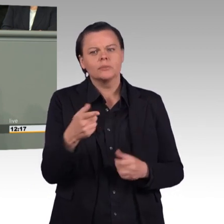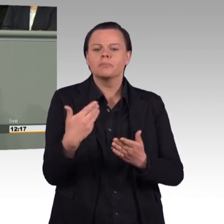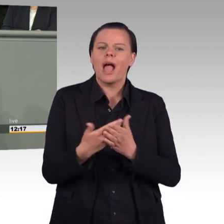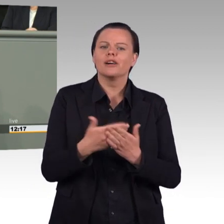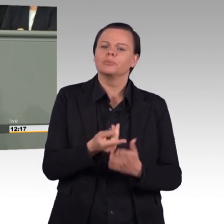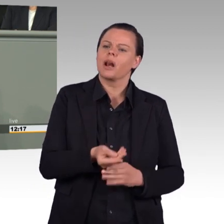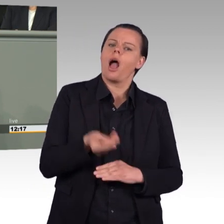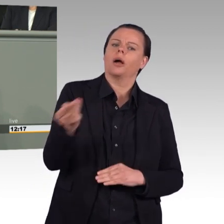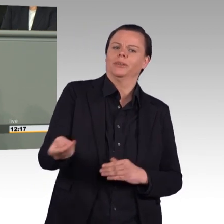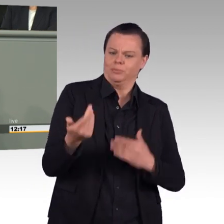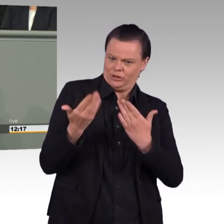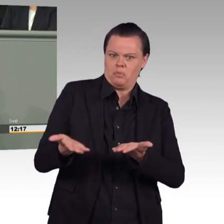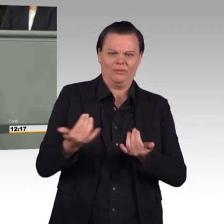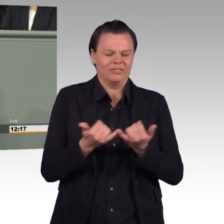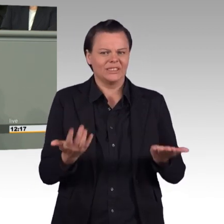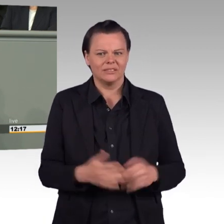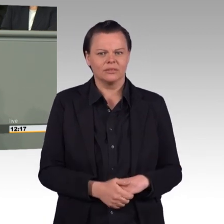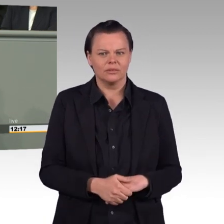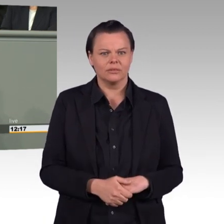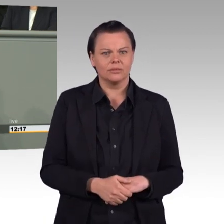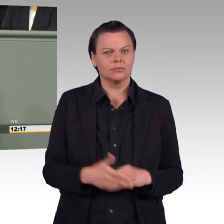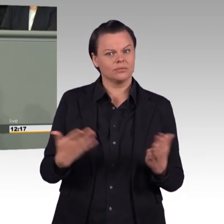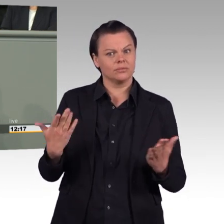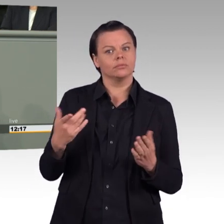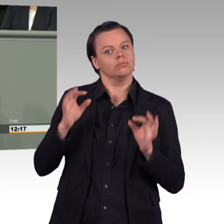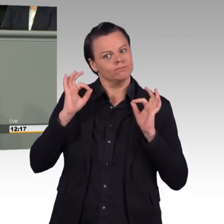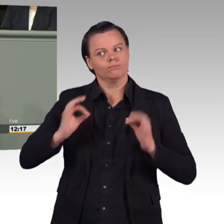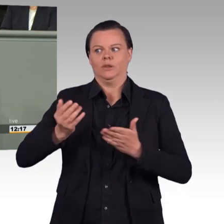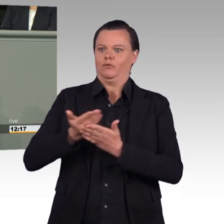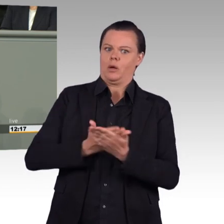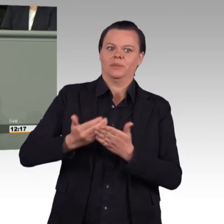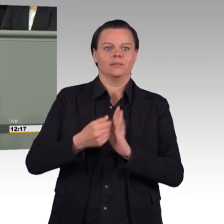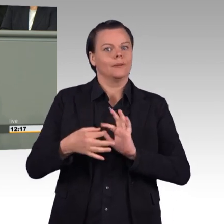keinen Vertrauensbruch darstellen, keine Konsequenzen haben, erodiert die Akzeptanz der Befehlskette.